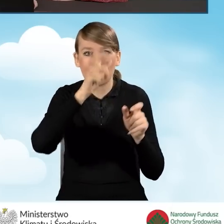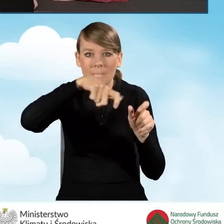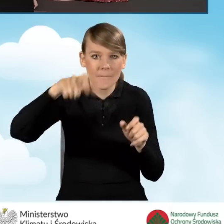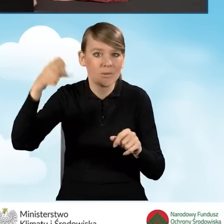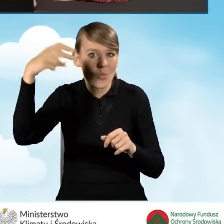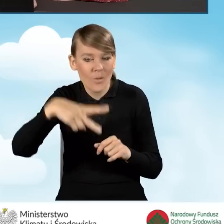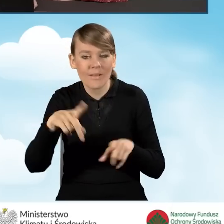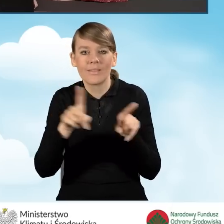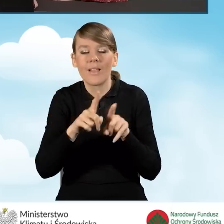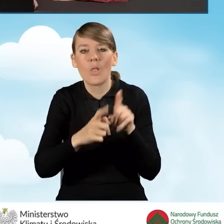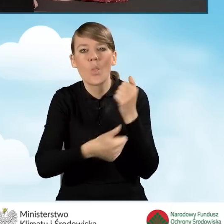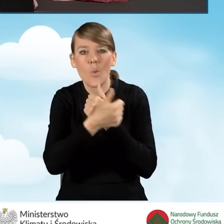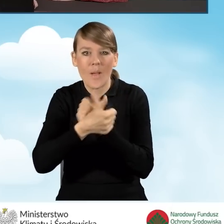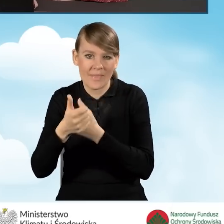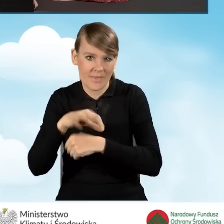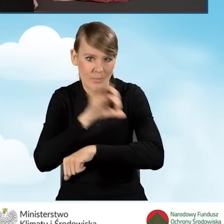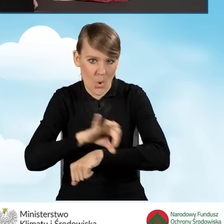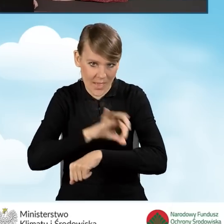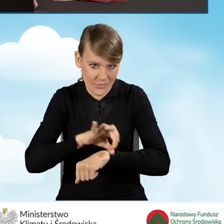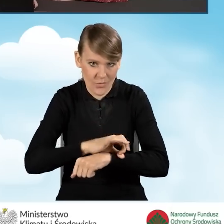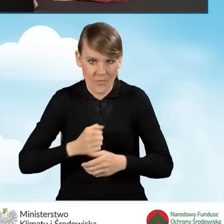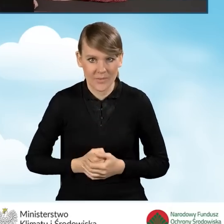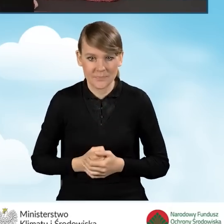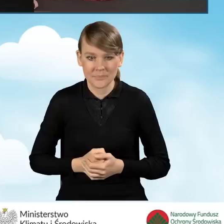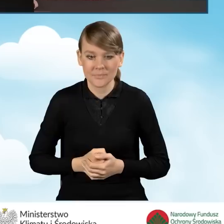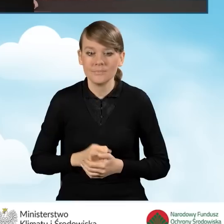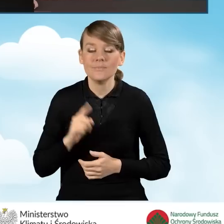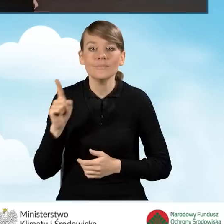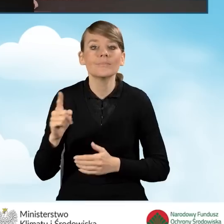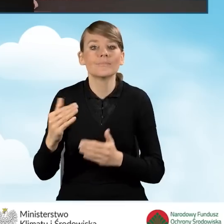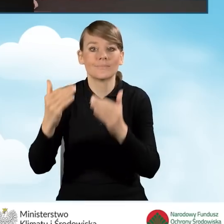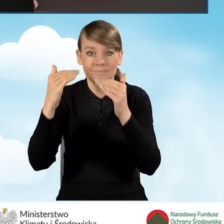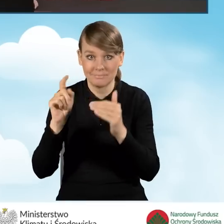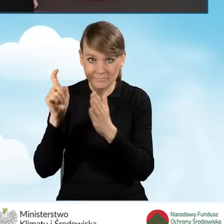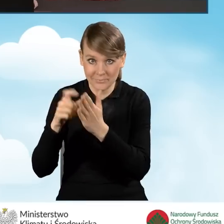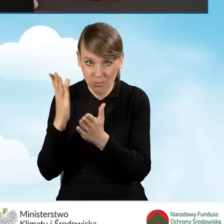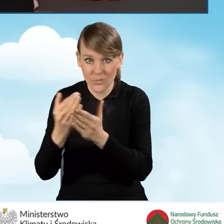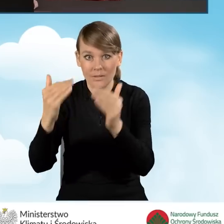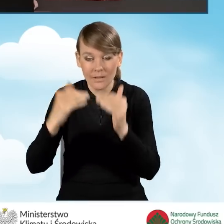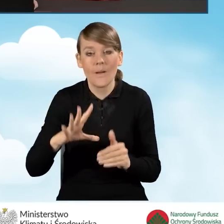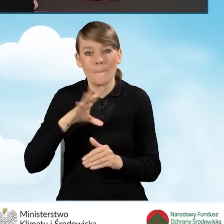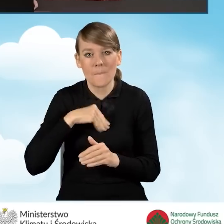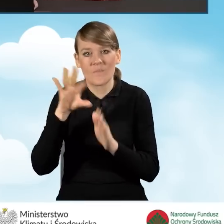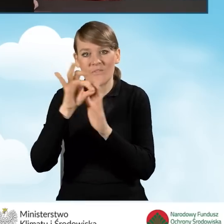a także niezbędna dokumentacja projektowa. Po zaznaczeniu tego pola mamy do wyboru możliwość zaznaczenia kolejnych pól,